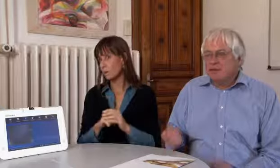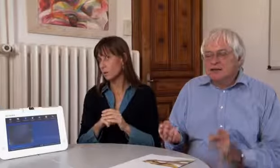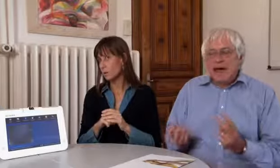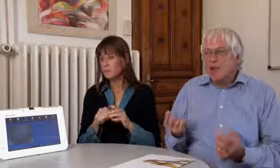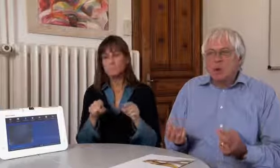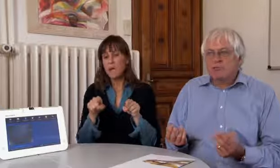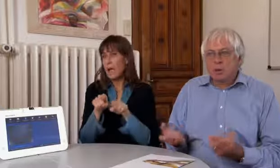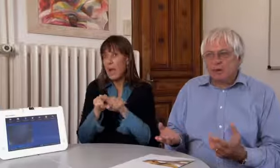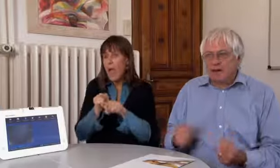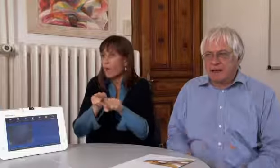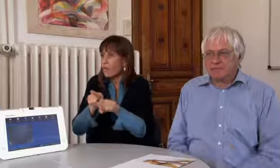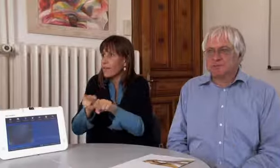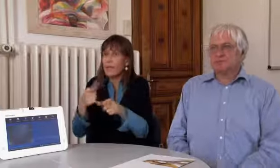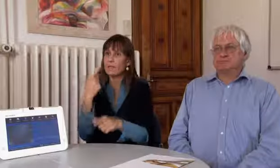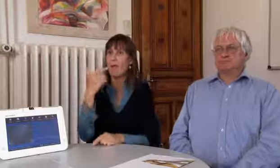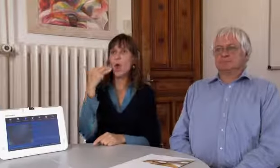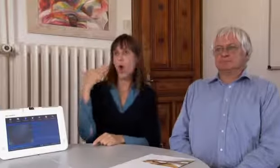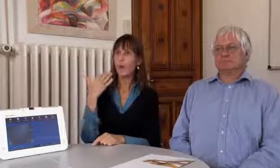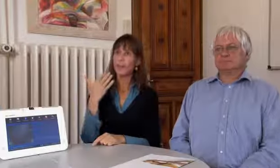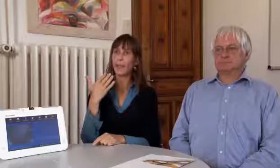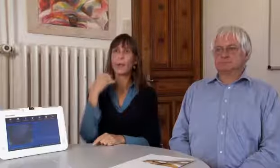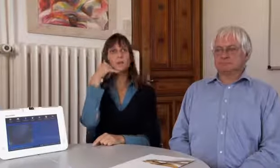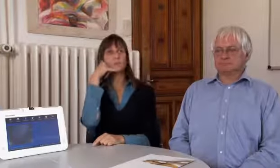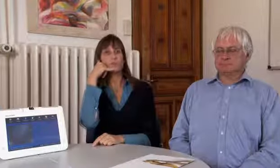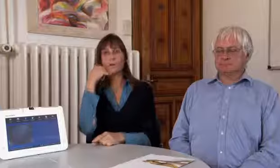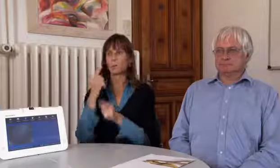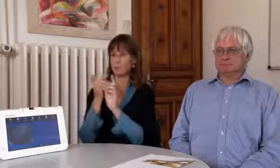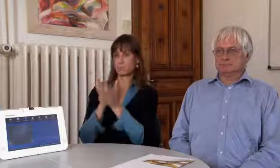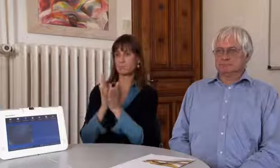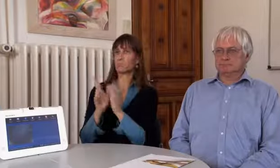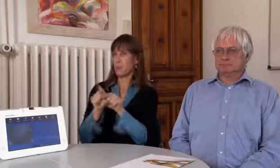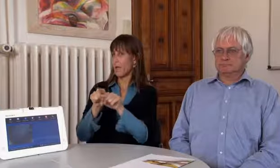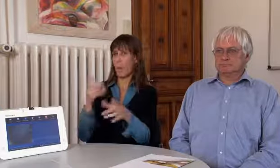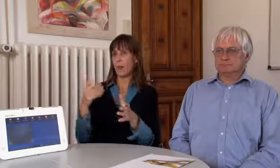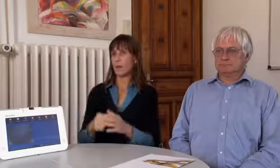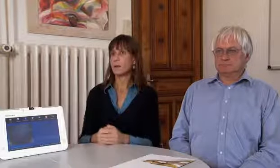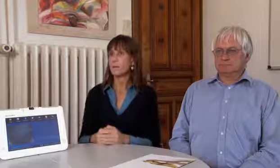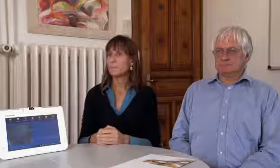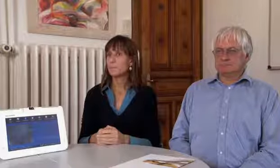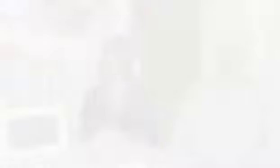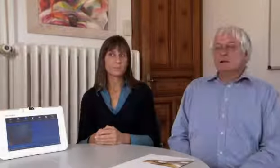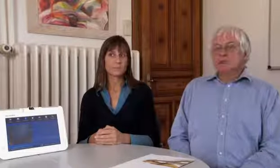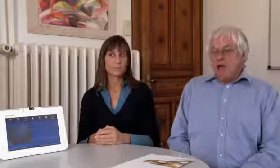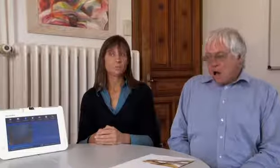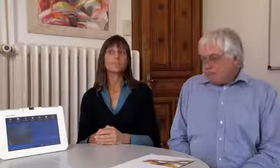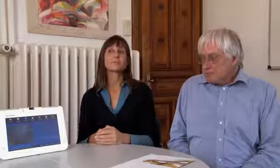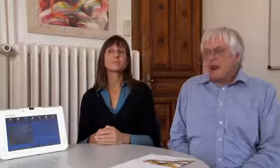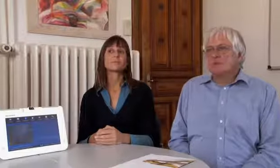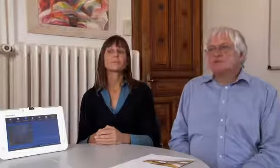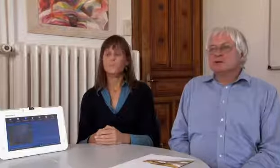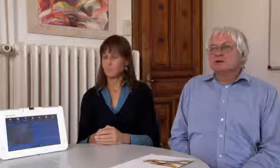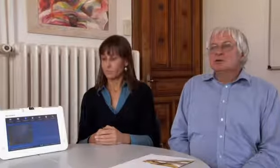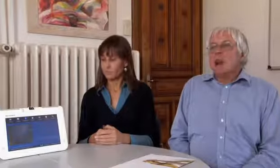Gleich schnell wie zwei Hörende untereinander.